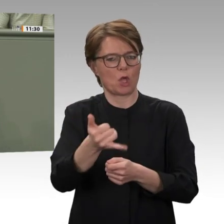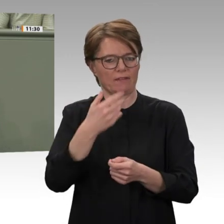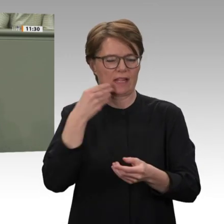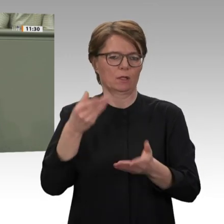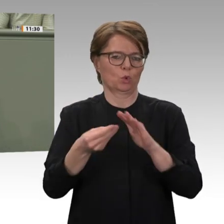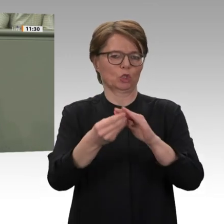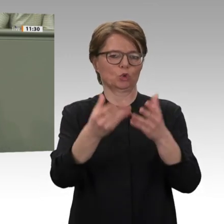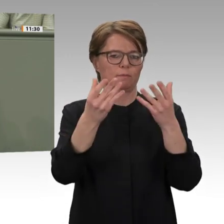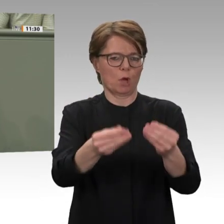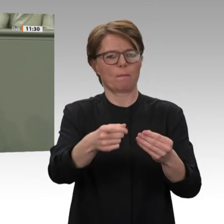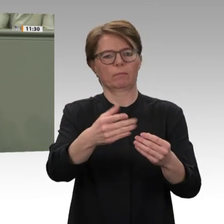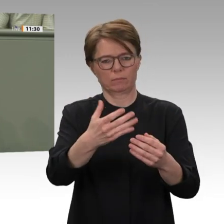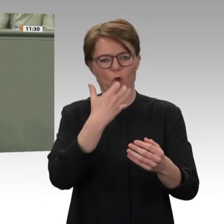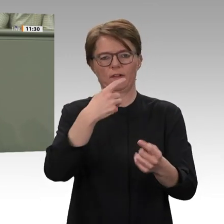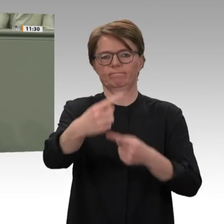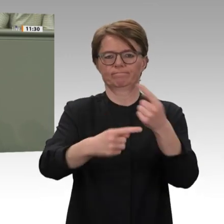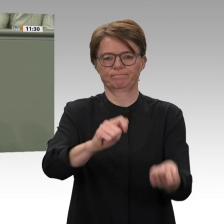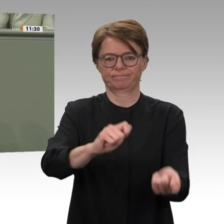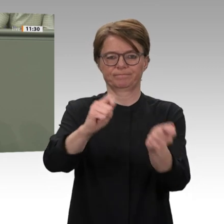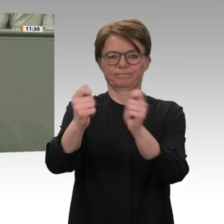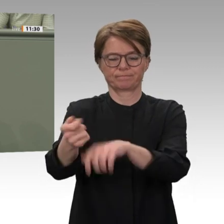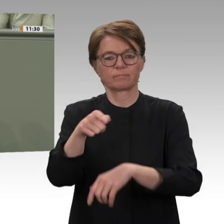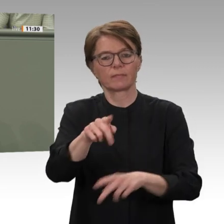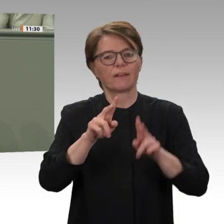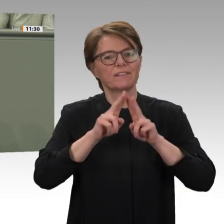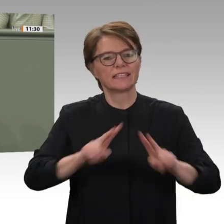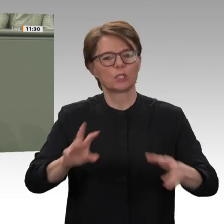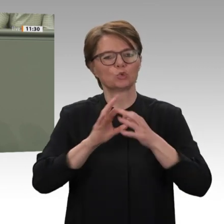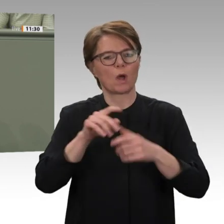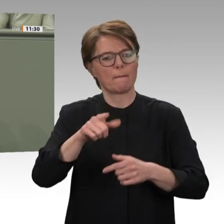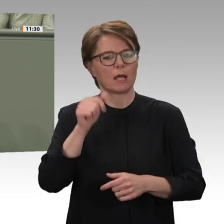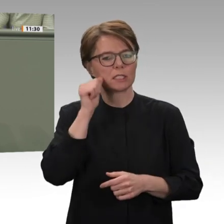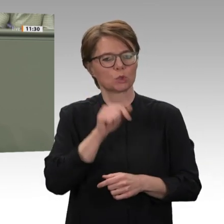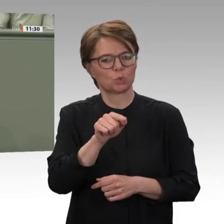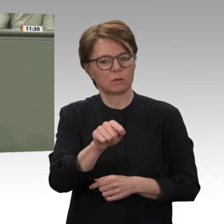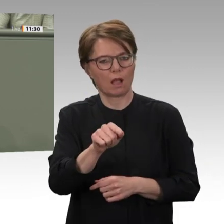gesetzt hat. Auch daran orientiert sich unsere Unterstützung. Was den Frieden